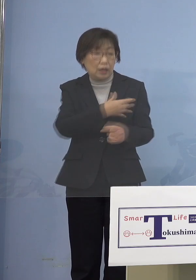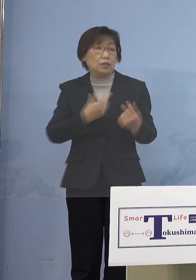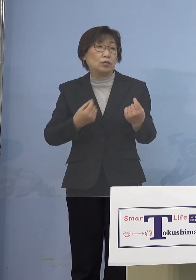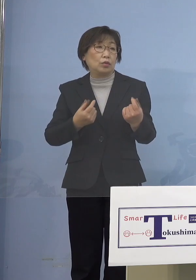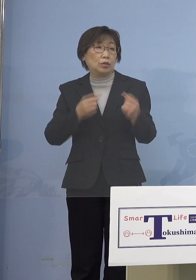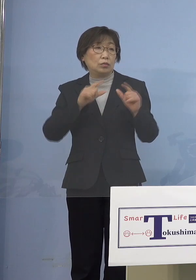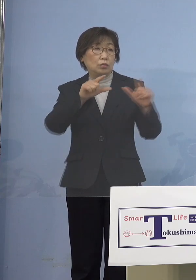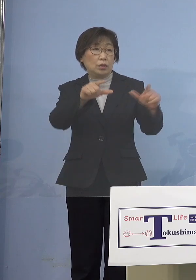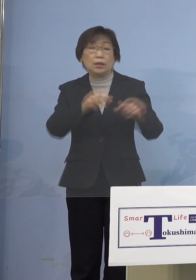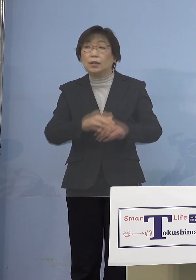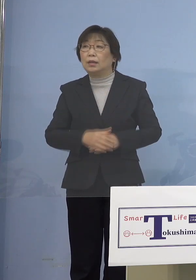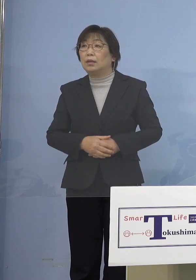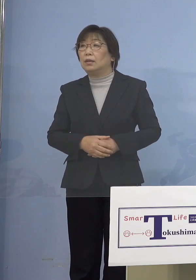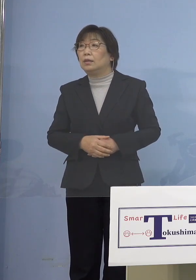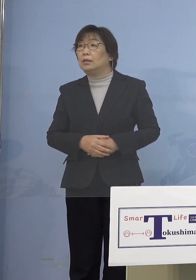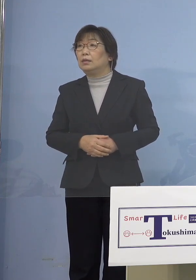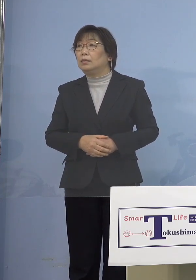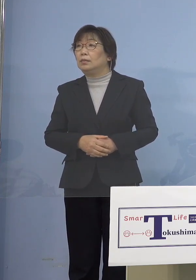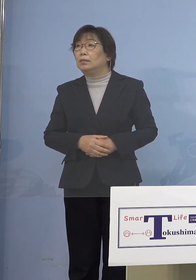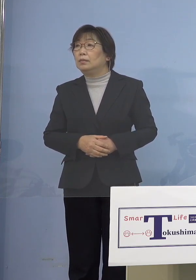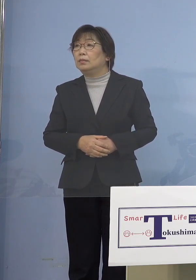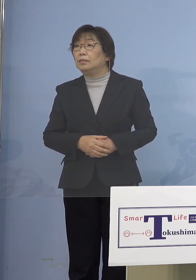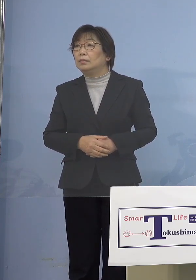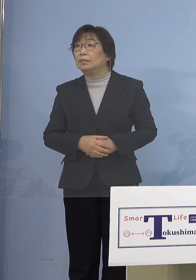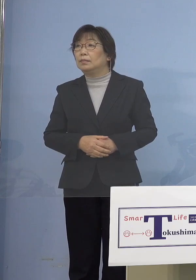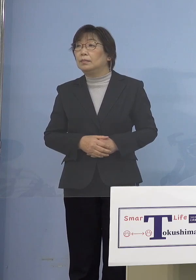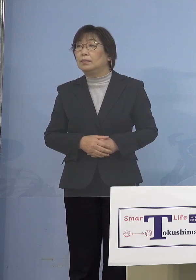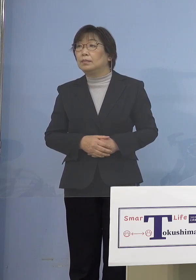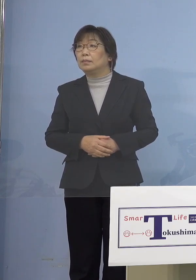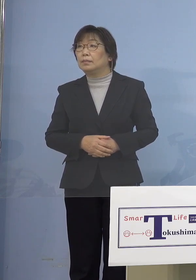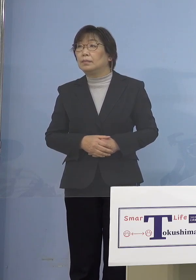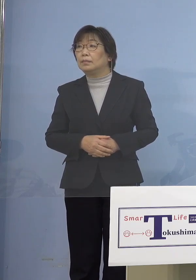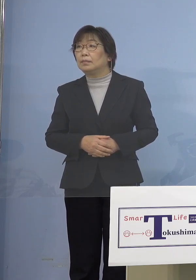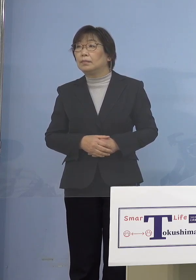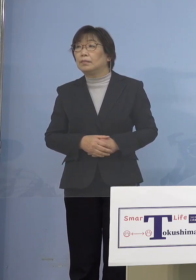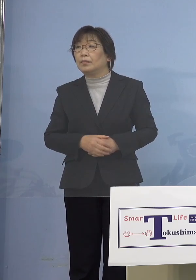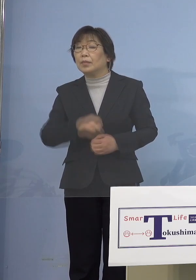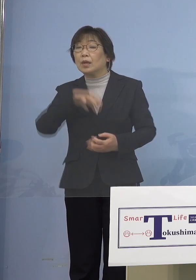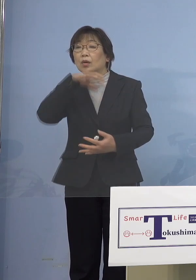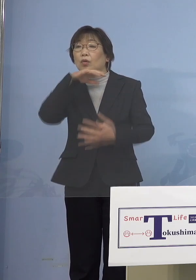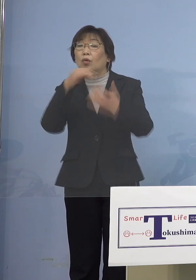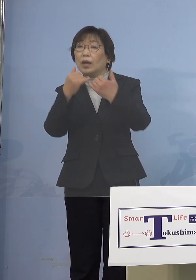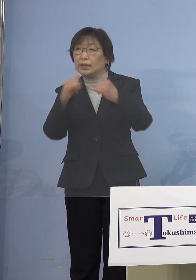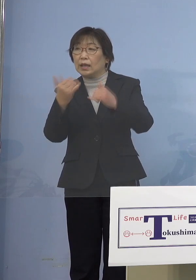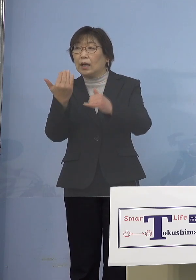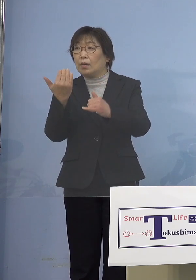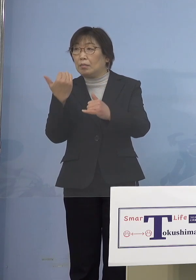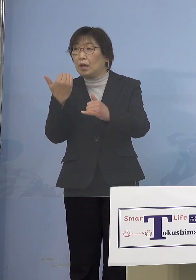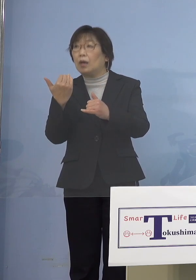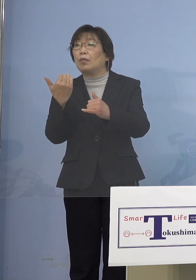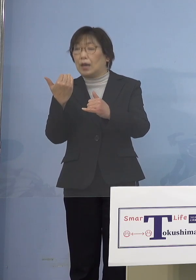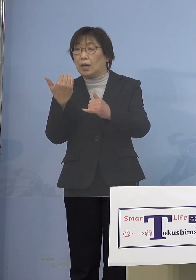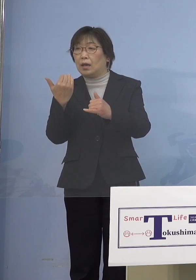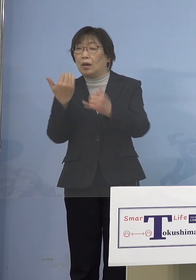（徳島新聞社） 関連なんですけれども 当初大規模接種、高齢者を対象として 始められたと思うんですけれども